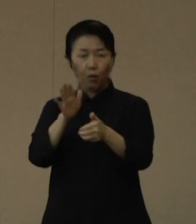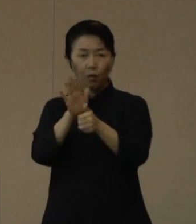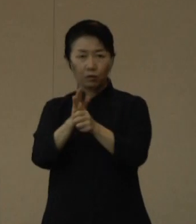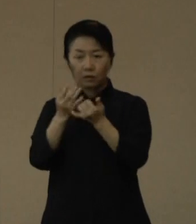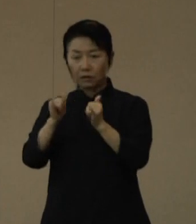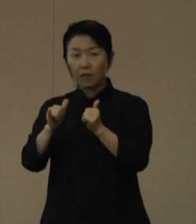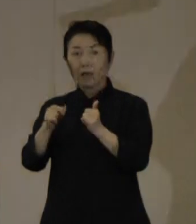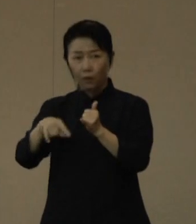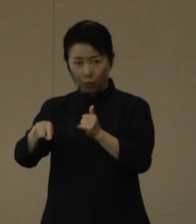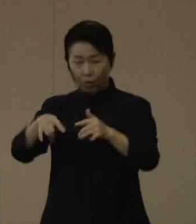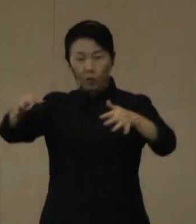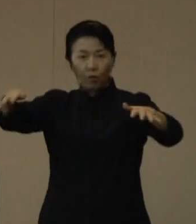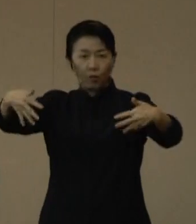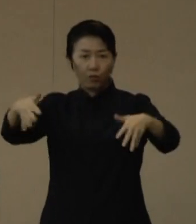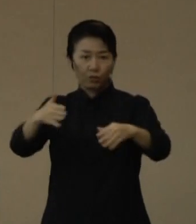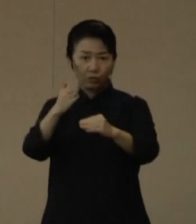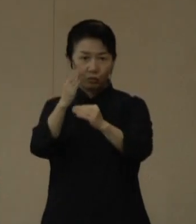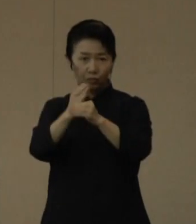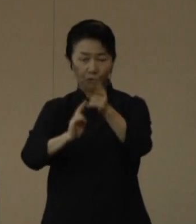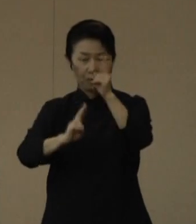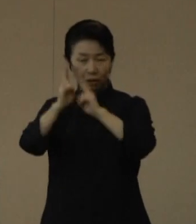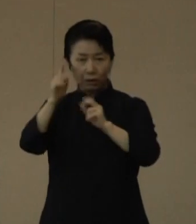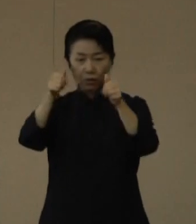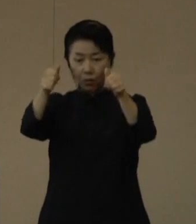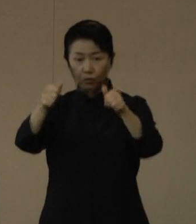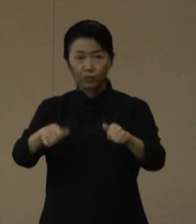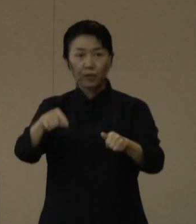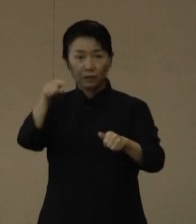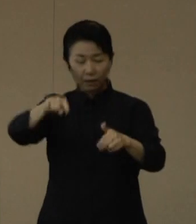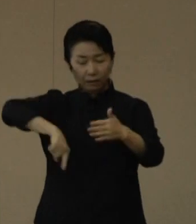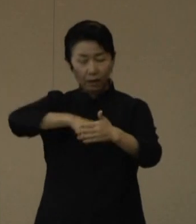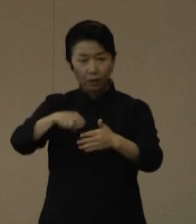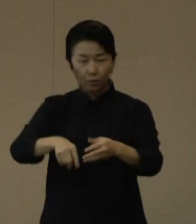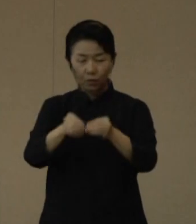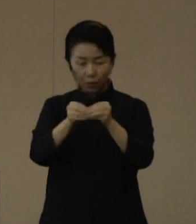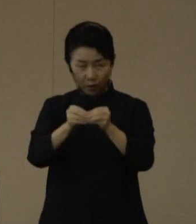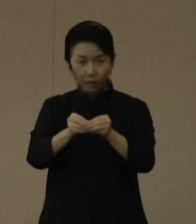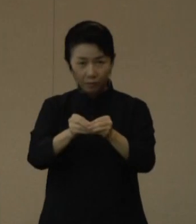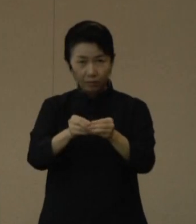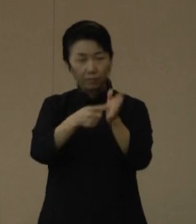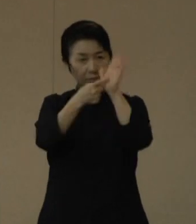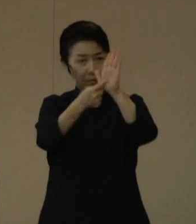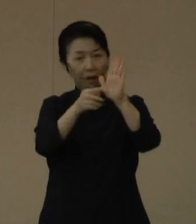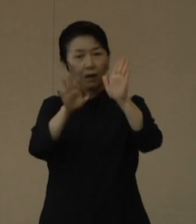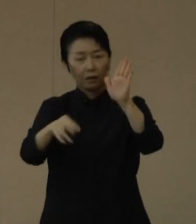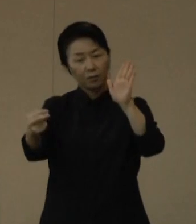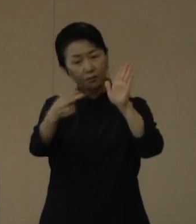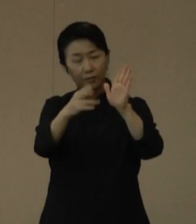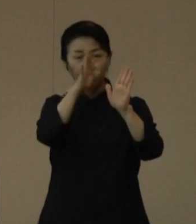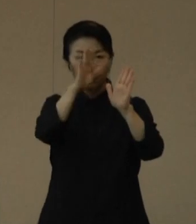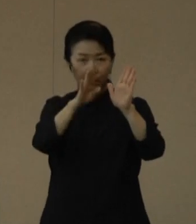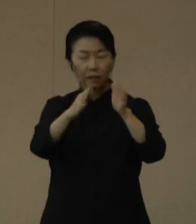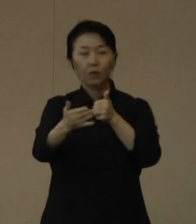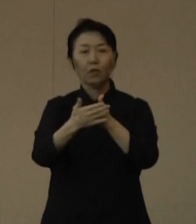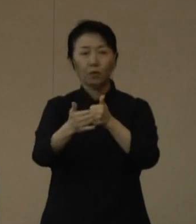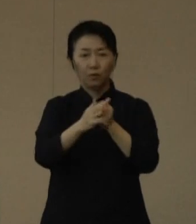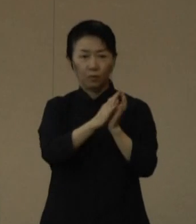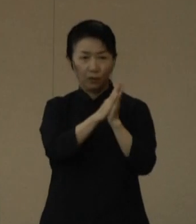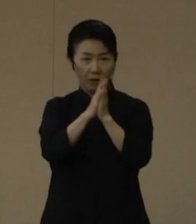沖縄県のホームページに募集の詳細を掲載しておりますのでぜひご覧いただきご協力ください